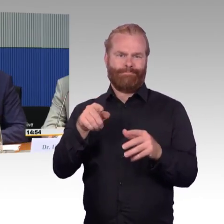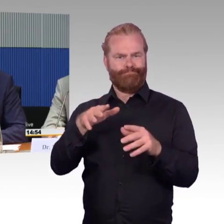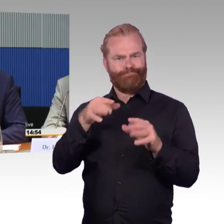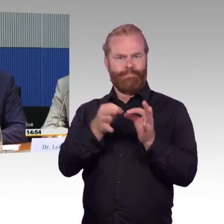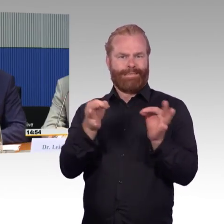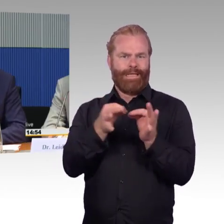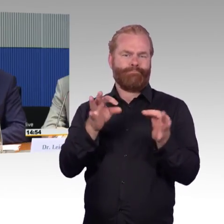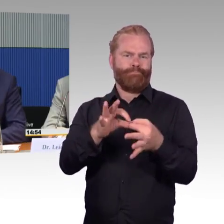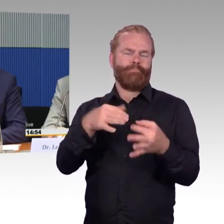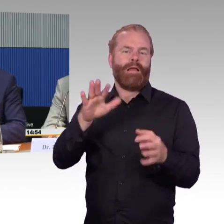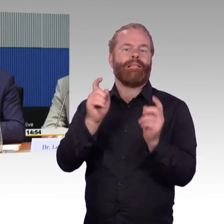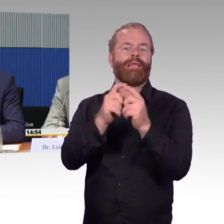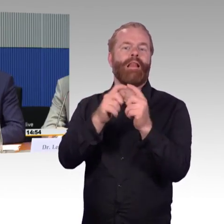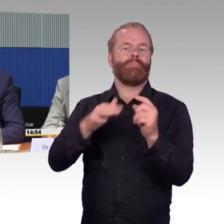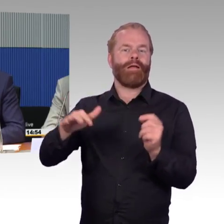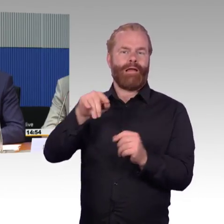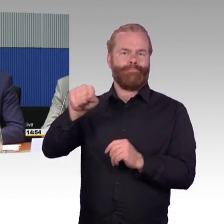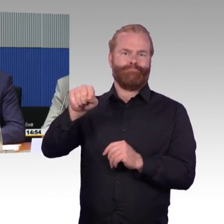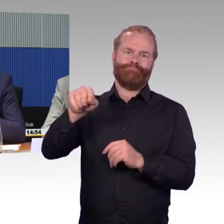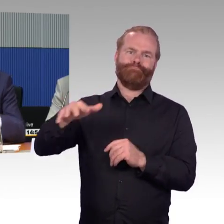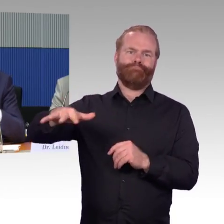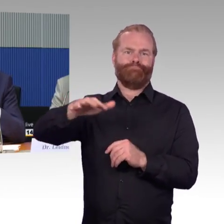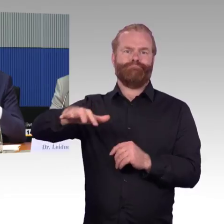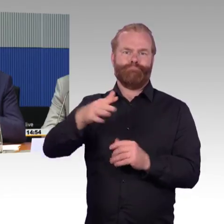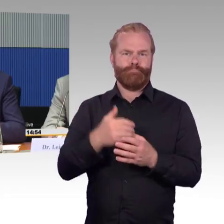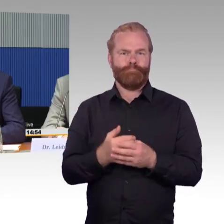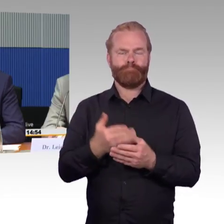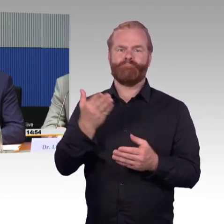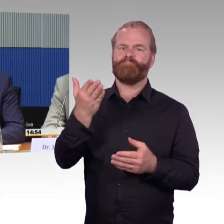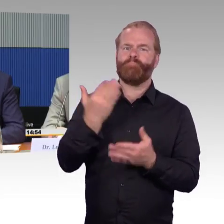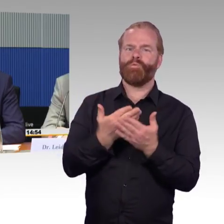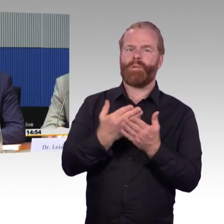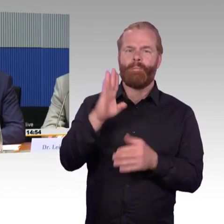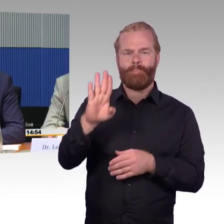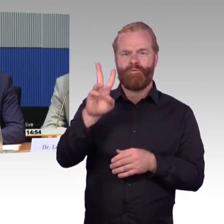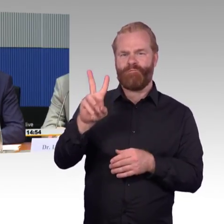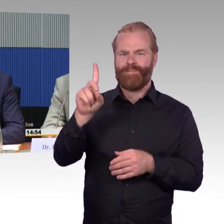dass man die gleichen Daten zusammenführt, um mit einer deutschlandweiten Reiseauskunft